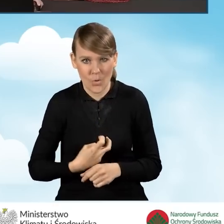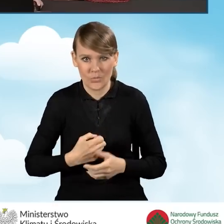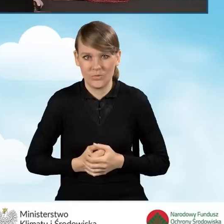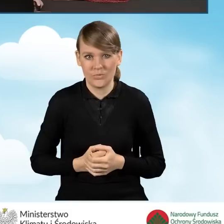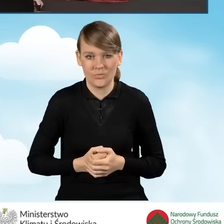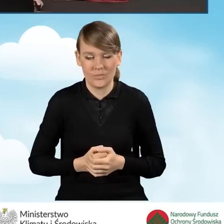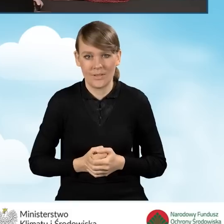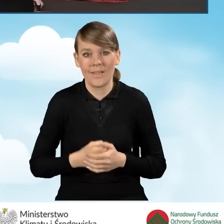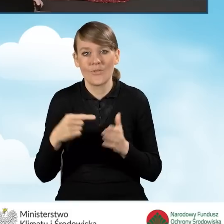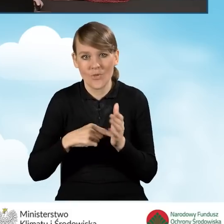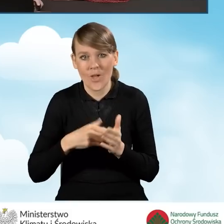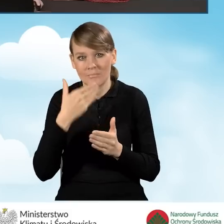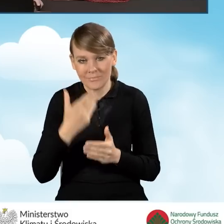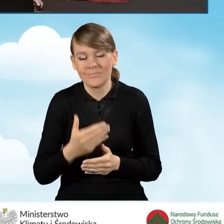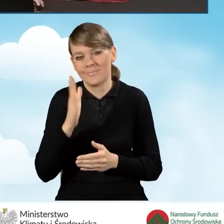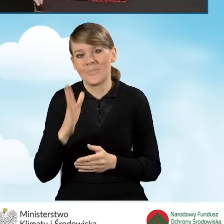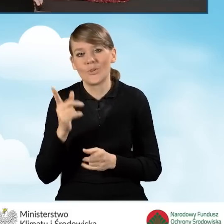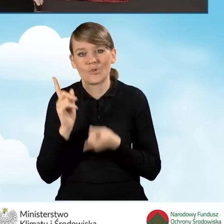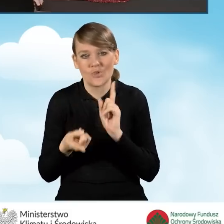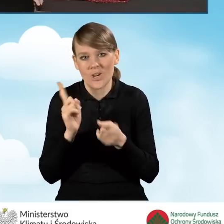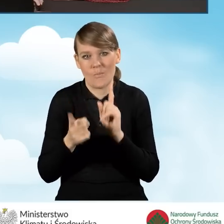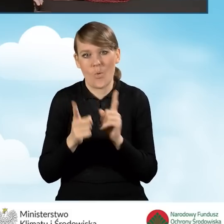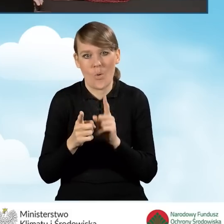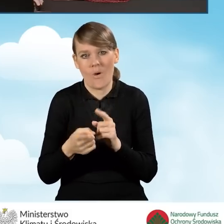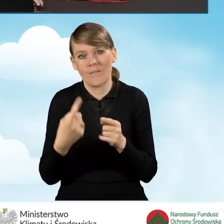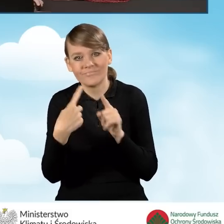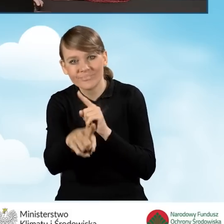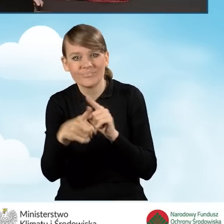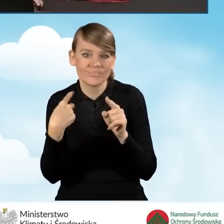co pozwoli nam przyspieszyć ścieżkę wymiany korespondencji.